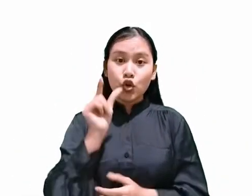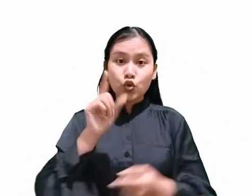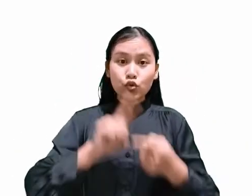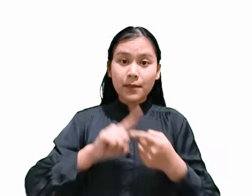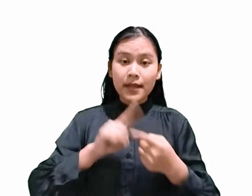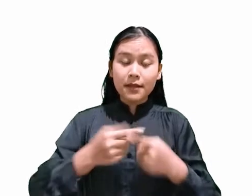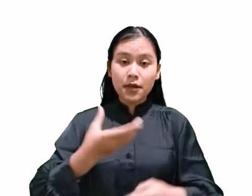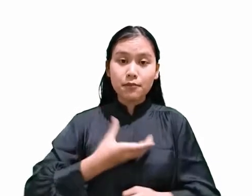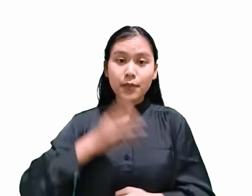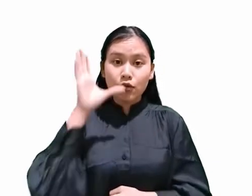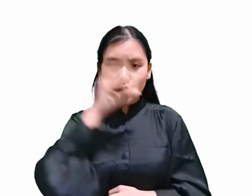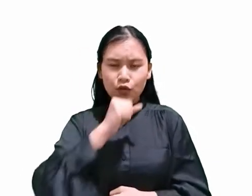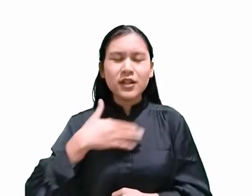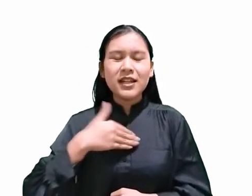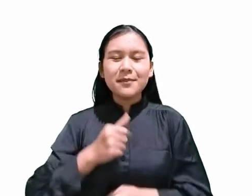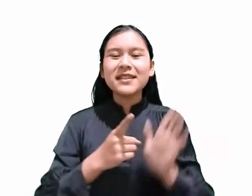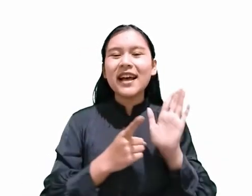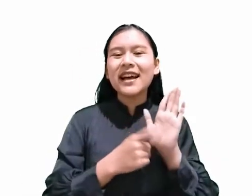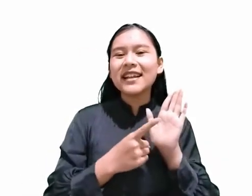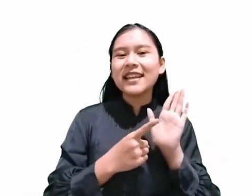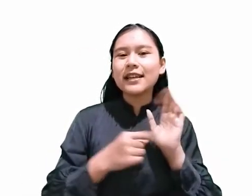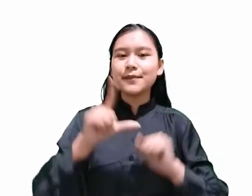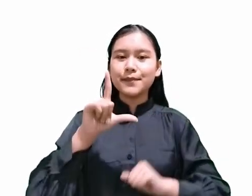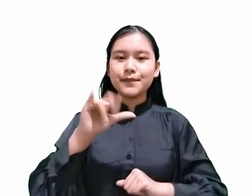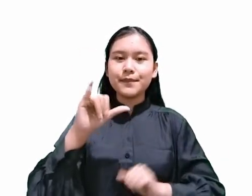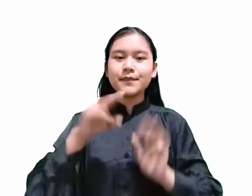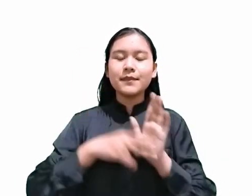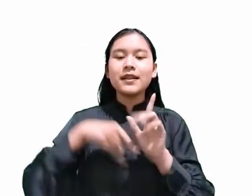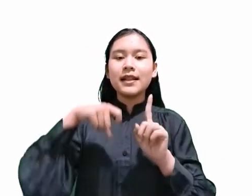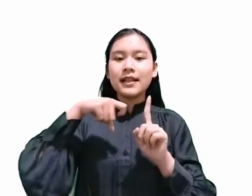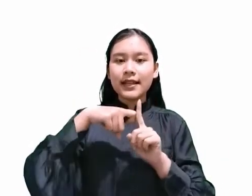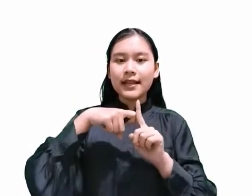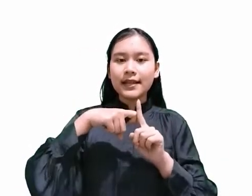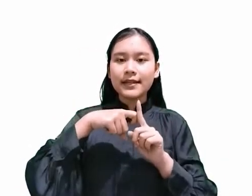Silahkan klik link deskripsi dibawah ini